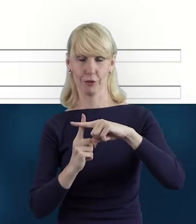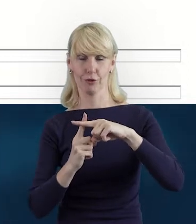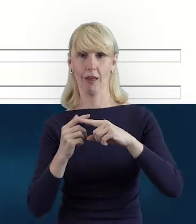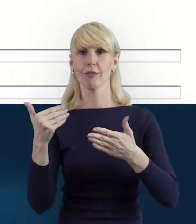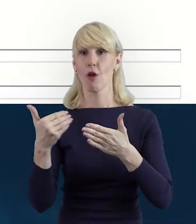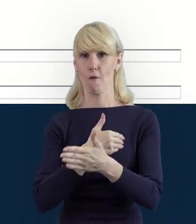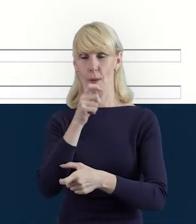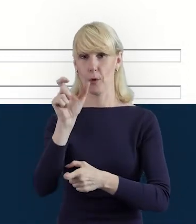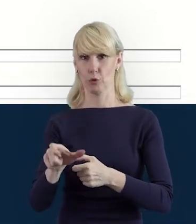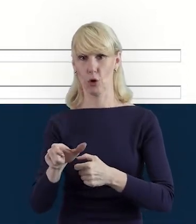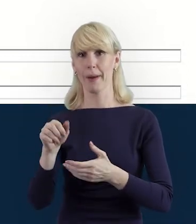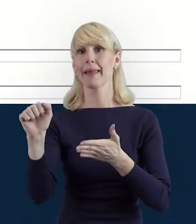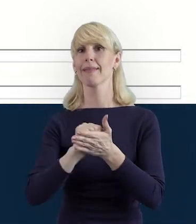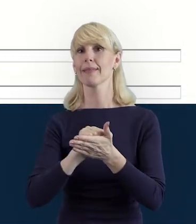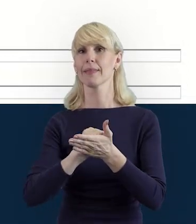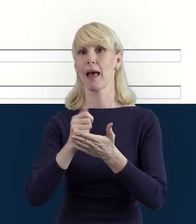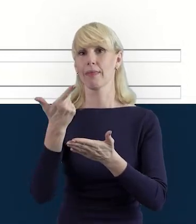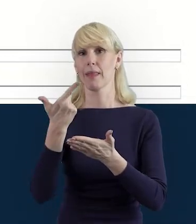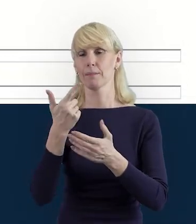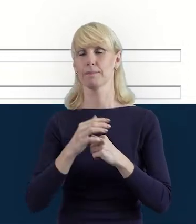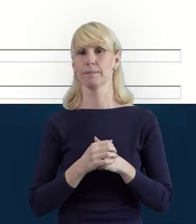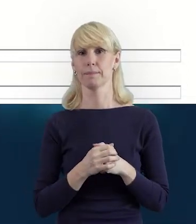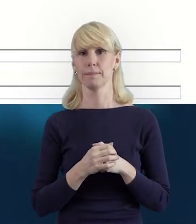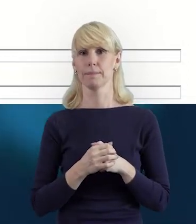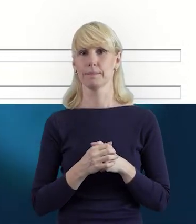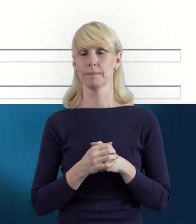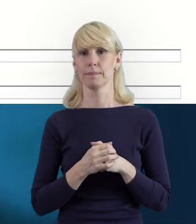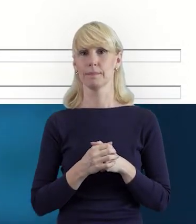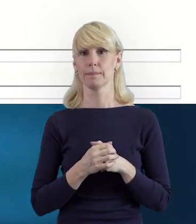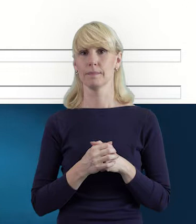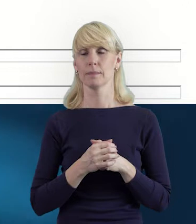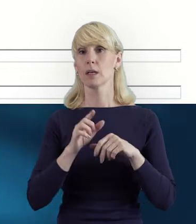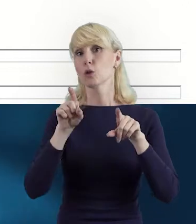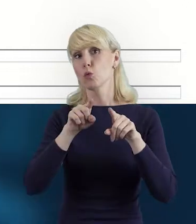Tak że... czy na początku może być mniej osób zaangażowanych